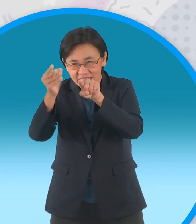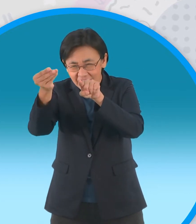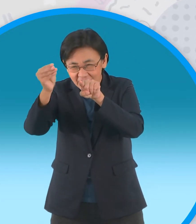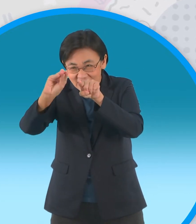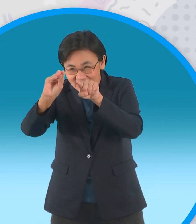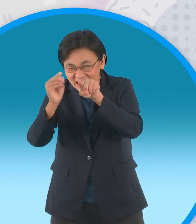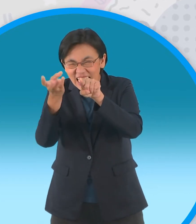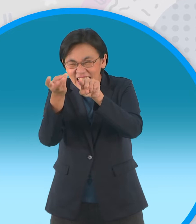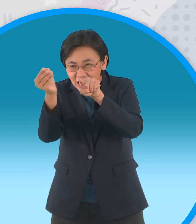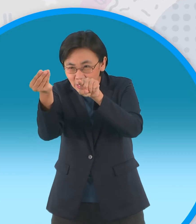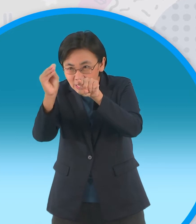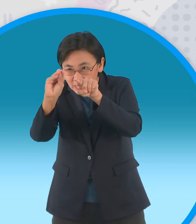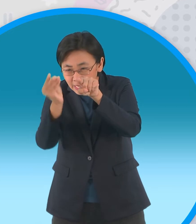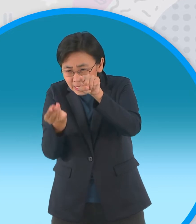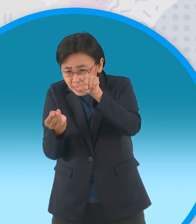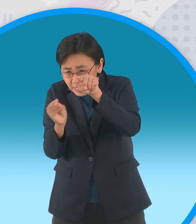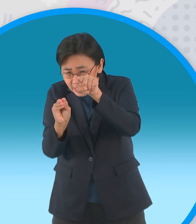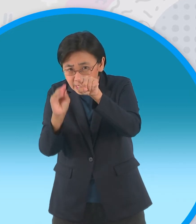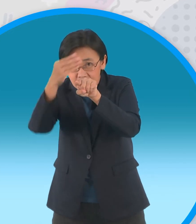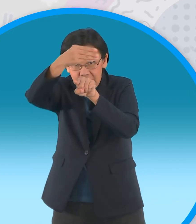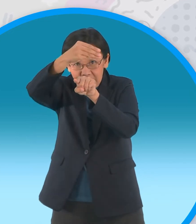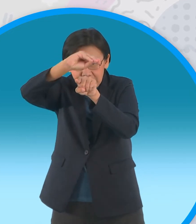แบบนี้